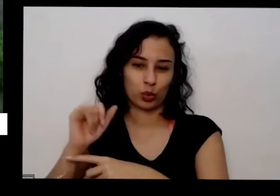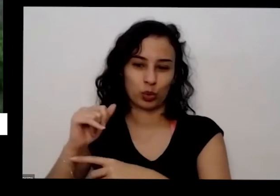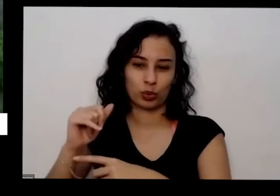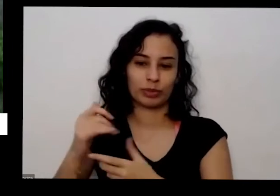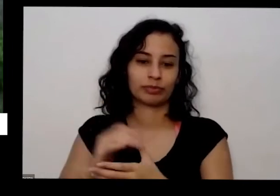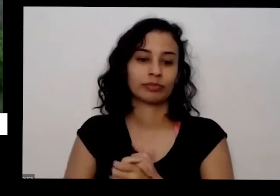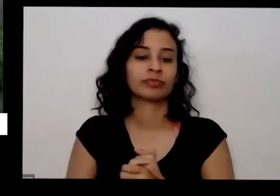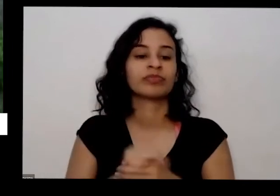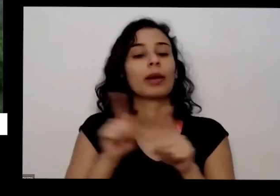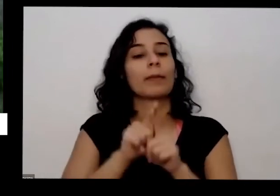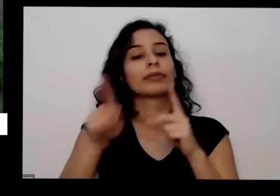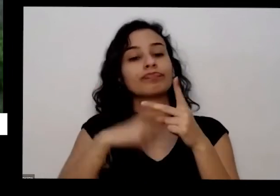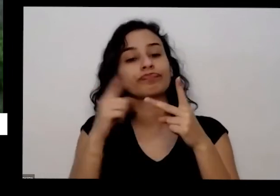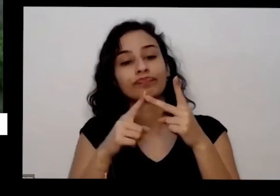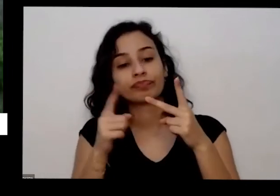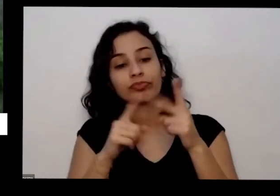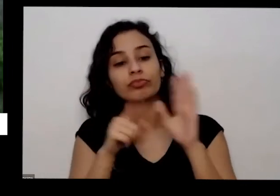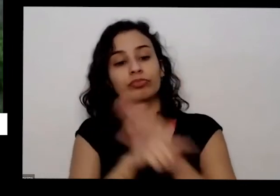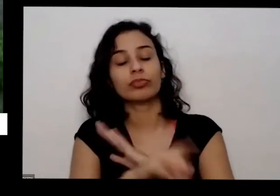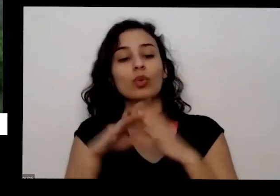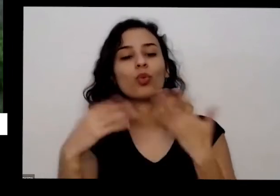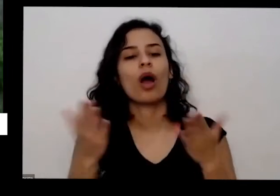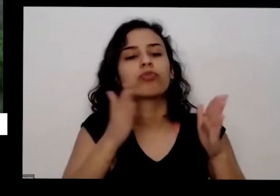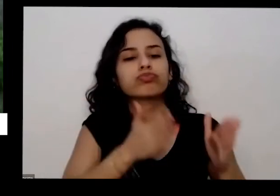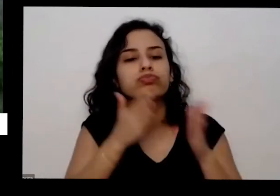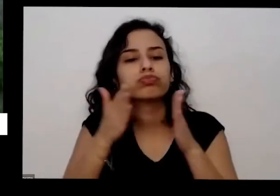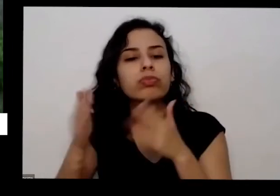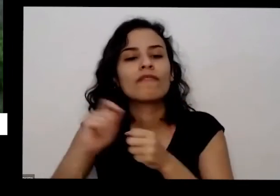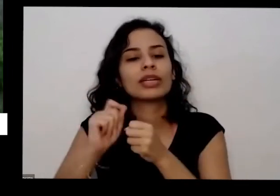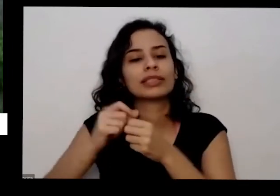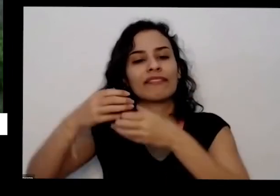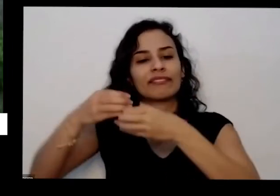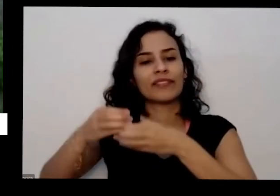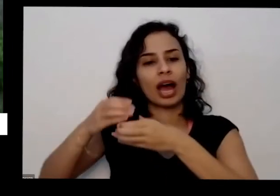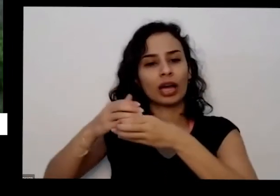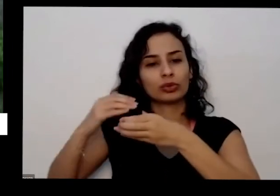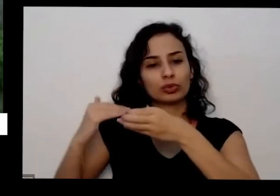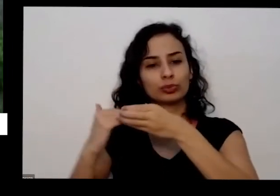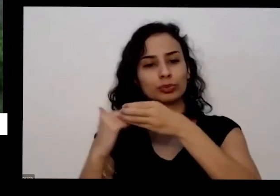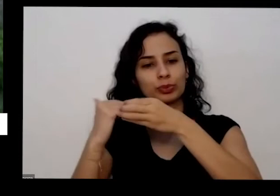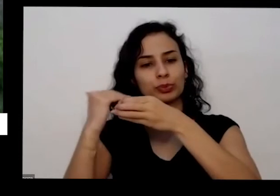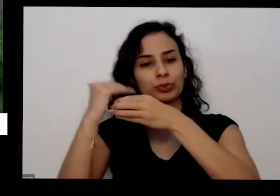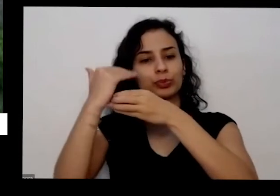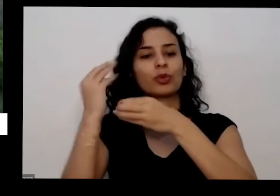perguntou qual a sequência para a construção do vaso atinge plantar precisa do bar em quanto